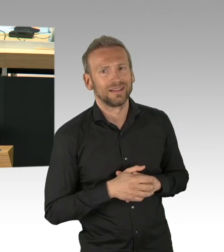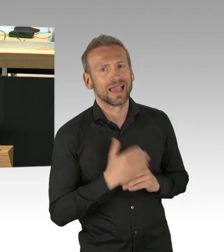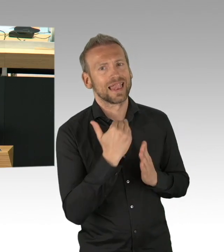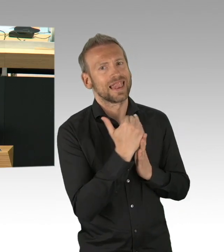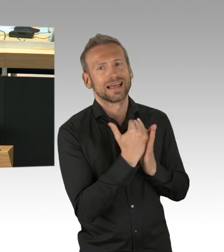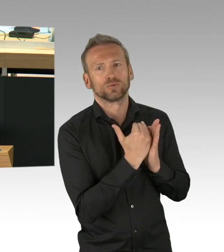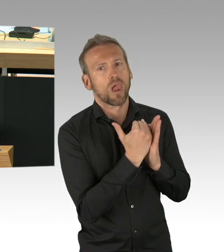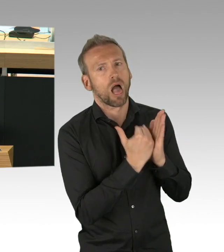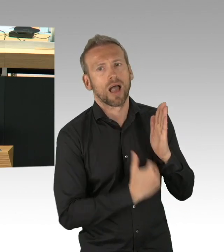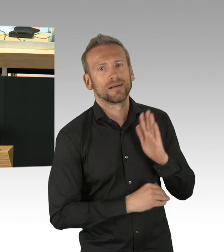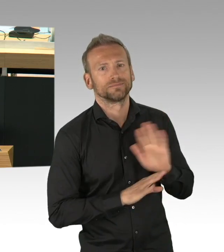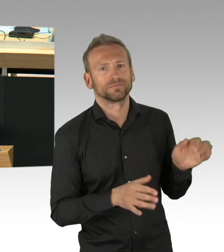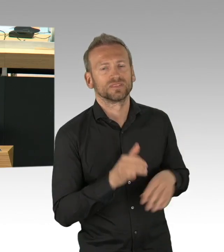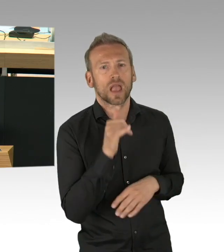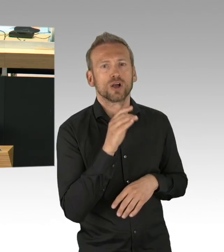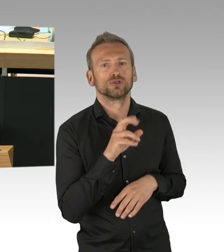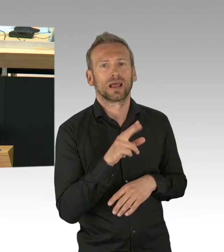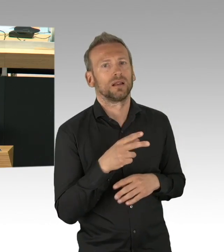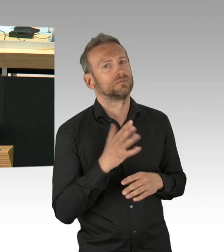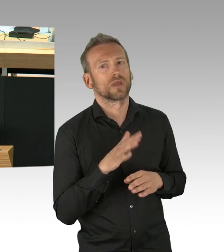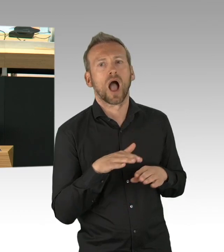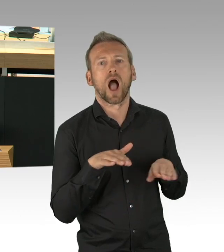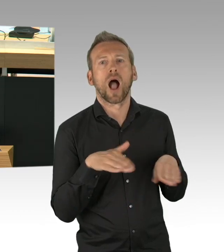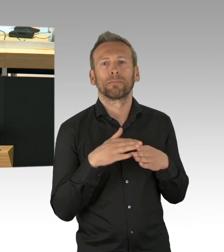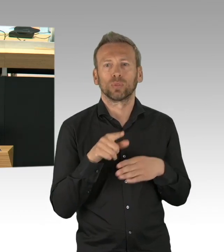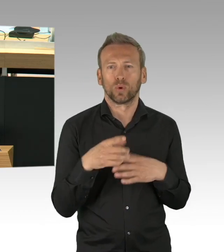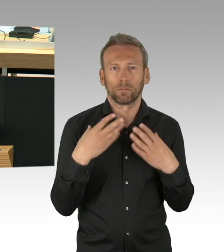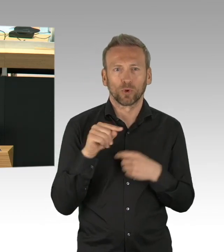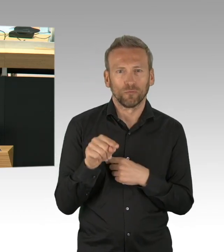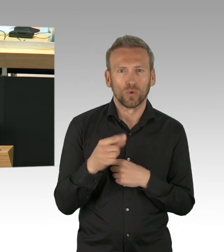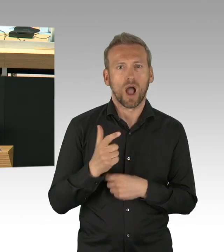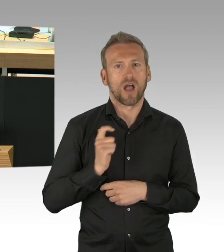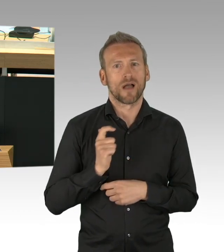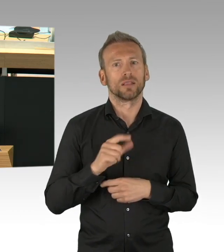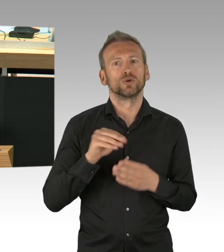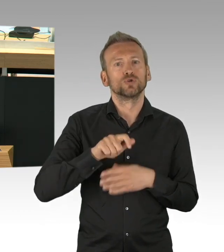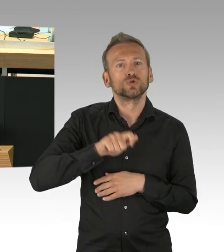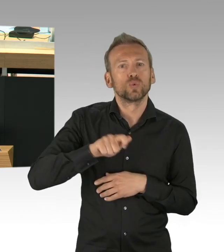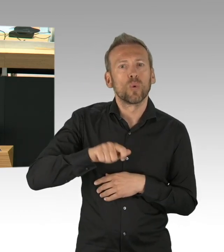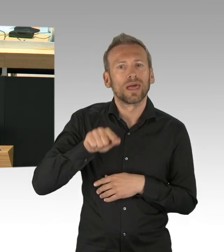was für Ärzte und Pflegeeinrichtungen bestimmt war, auf Grund Ihrer Untätigkeit zweckentfremdet wurde,